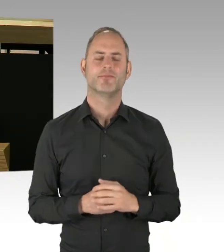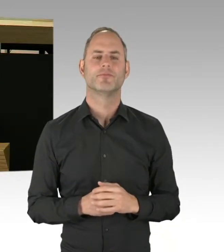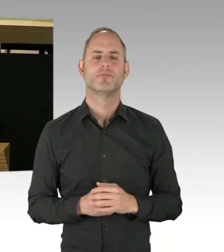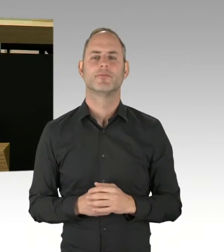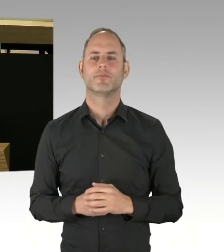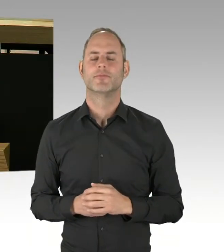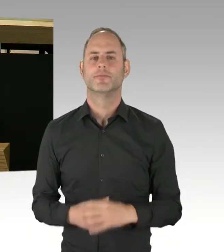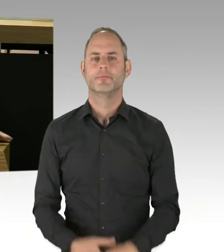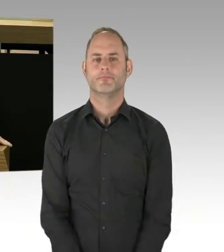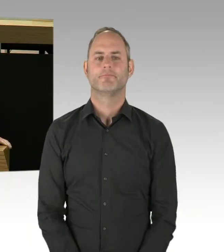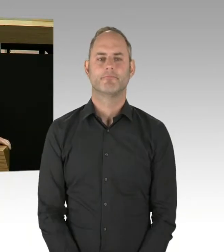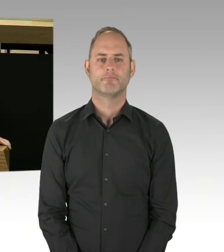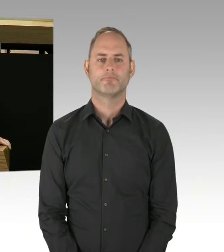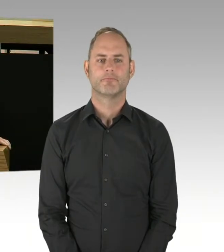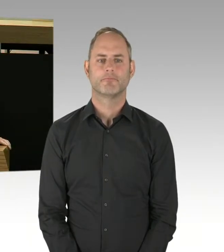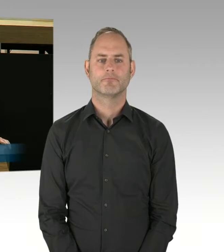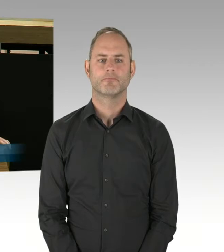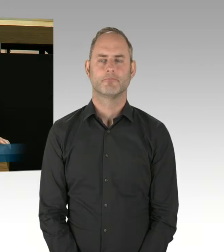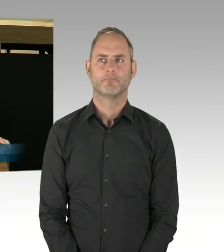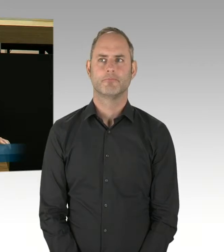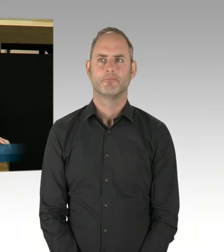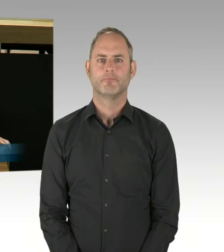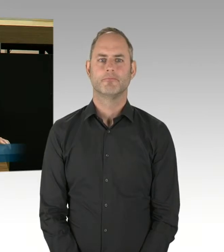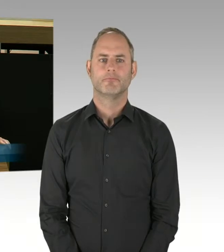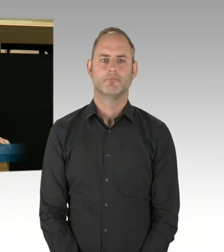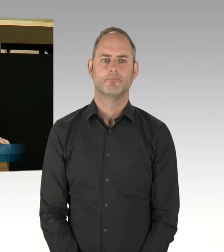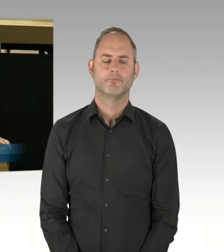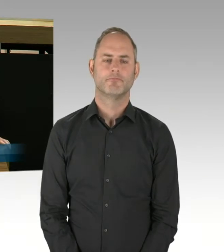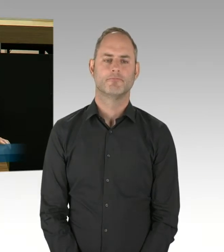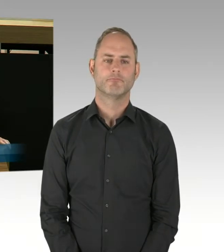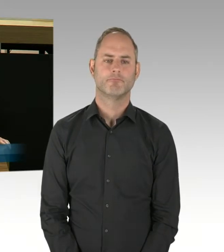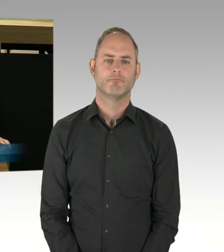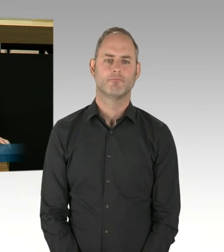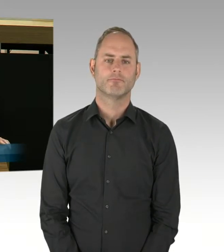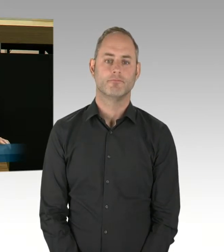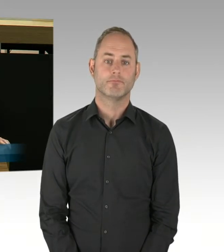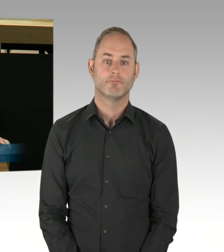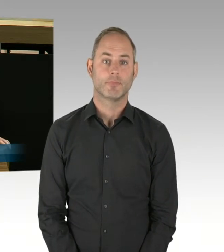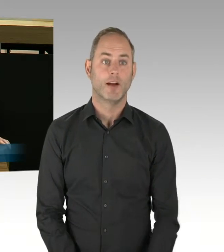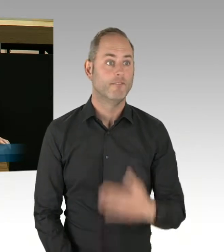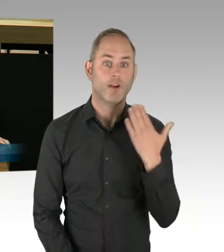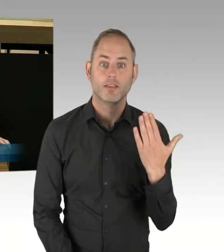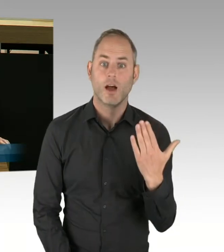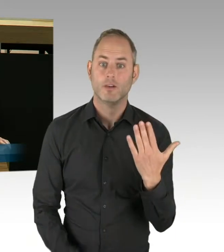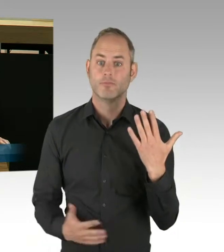(Rednerwechsel) Vielen Dank, Herr Präsident. Ich frage den Senat: Ab wann hatte der Senat Kenntnis darüber,